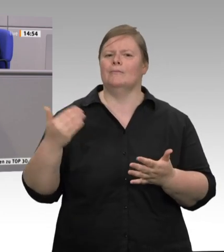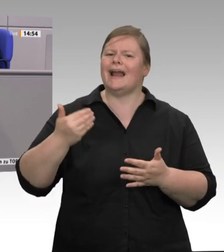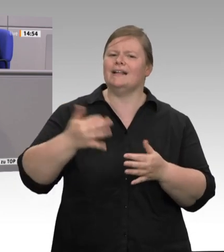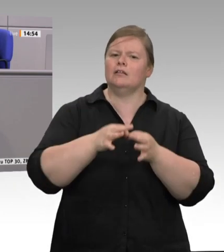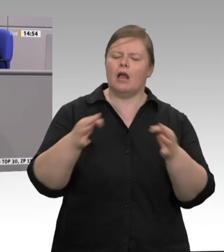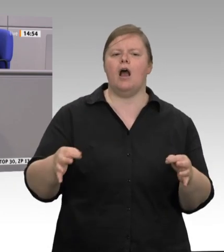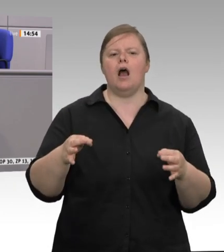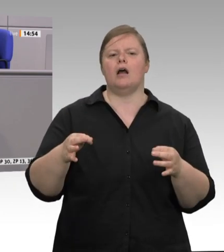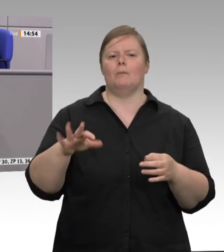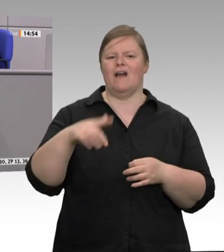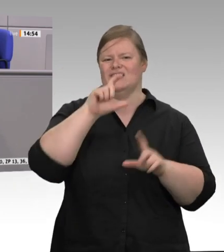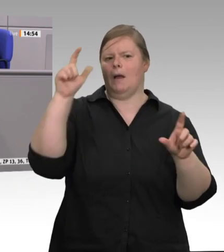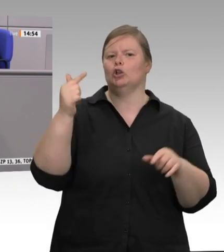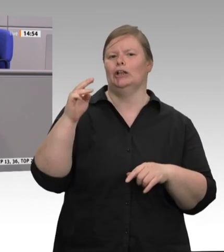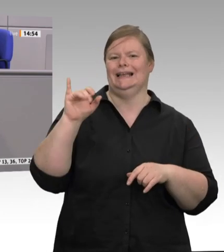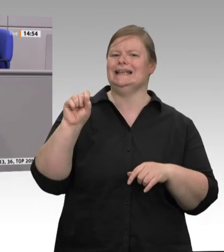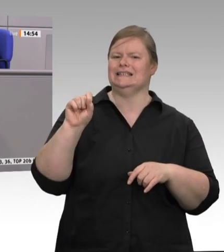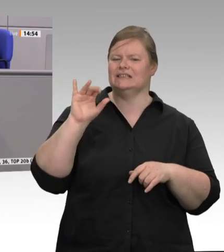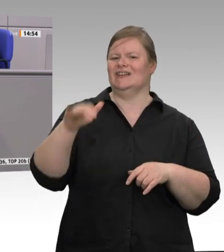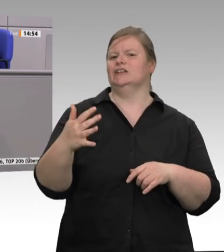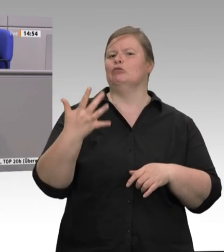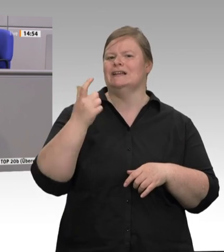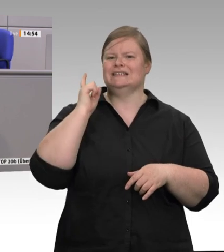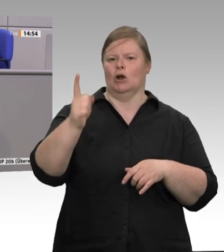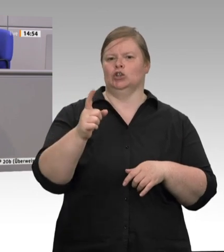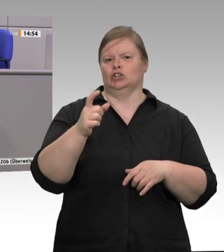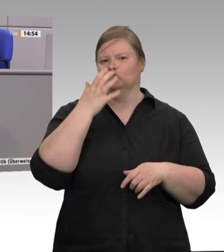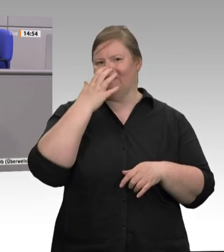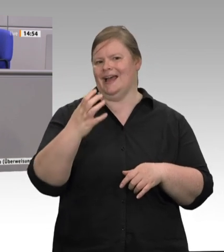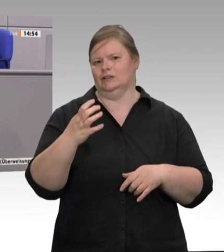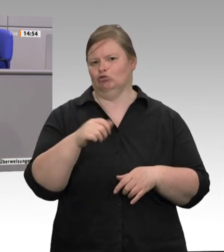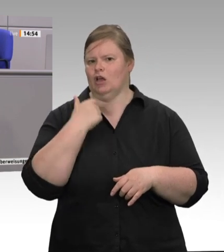das sind die geringsten Schlachtkosten Europas. Jeder, der die Branche kennt, weiß, dass